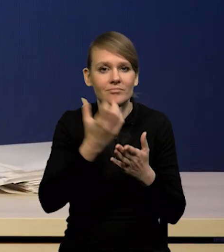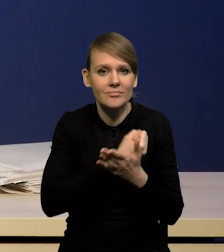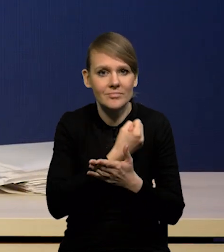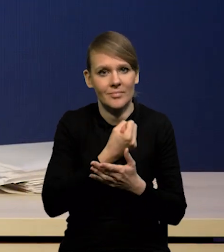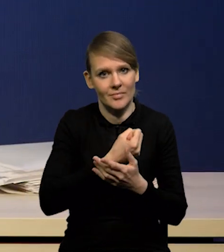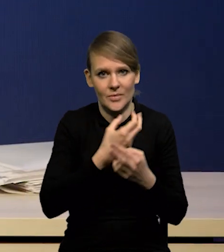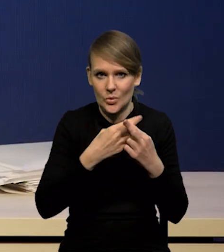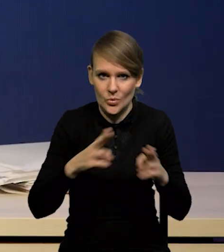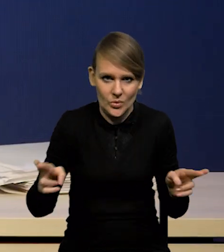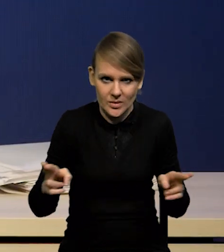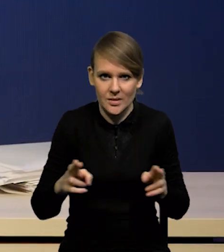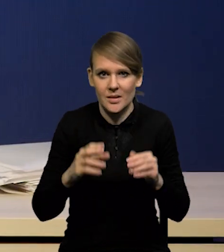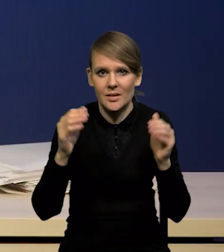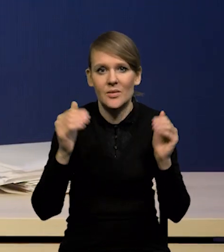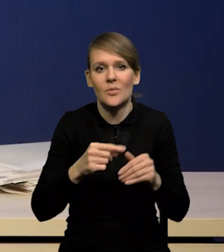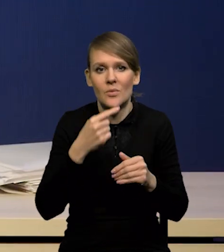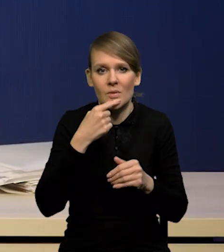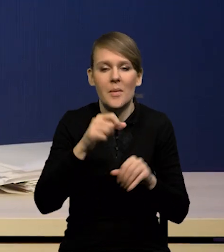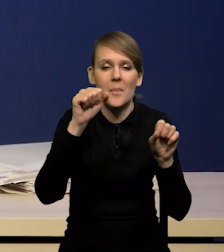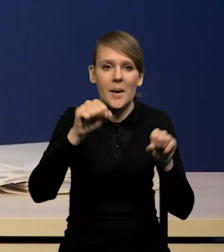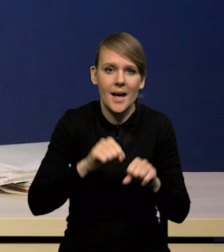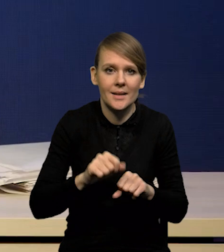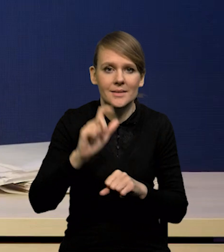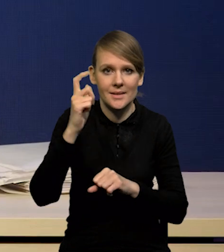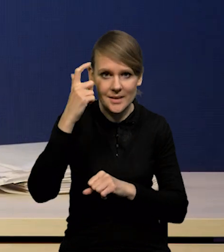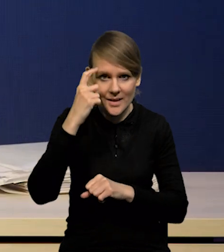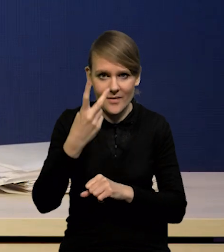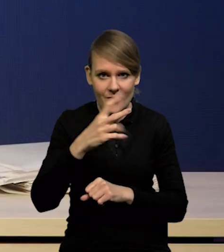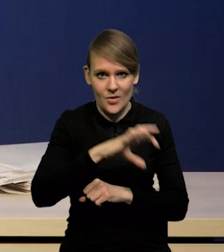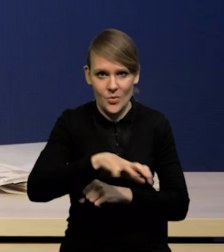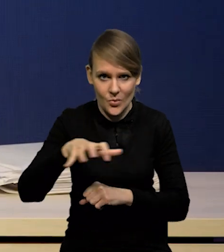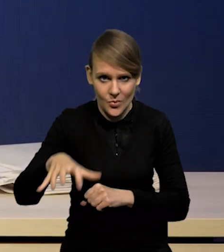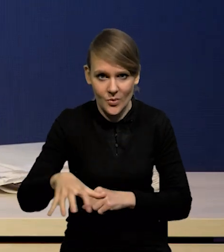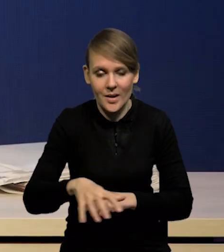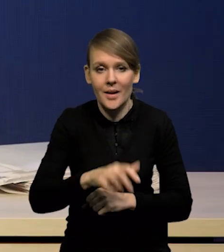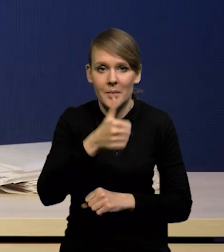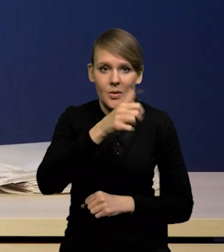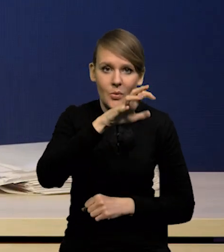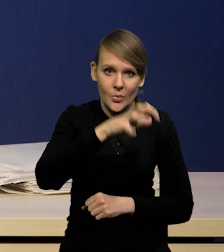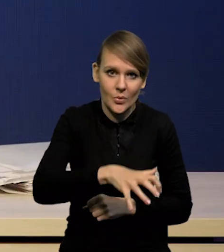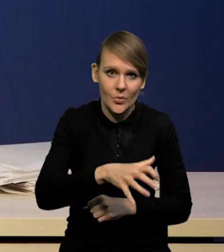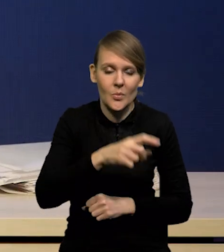Można podzielić w zasadzie banki centralne na dwie grupy. Pierwsza, która dość optymistycznie